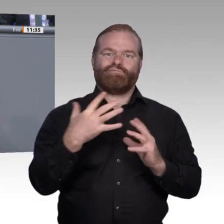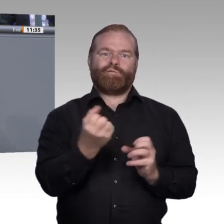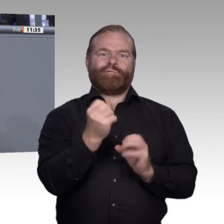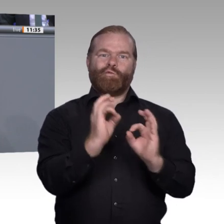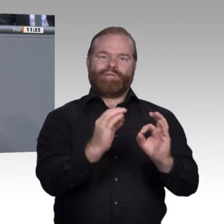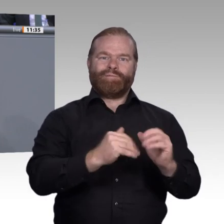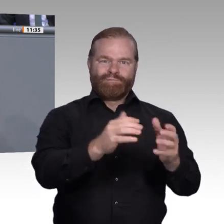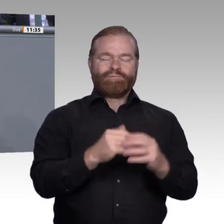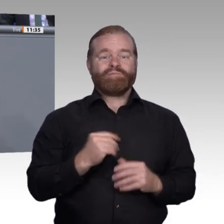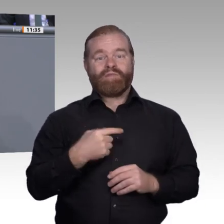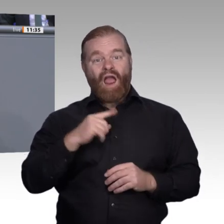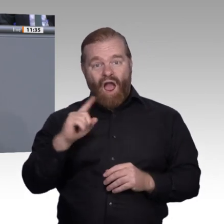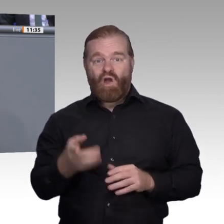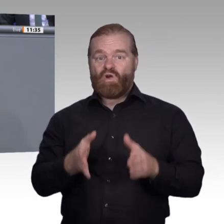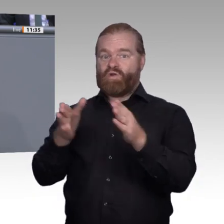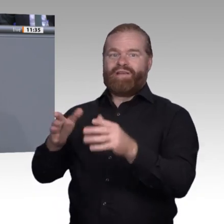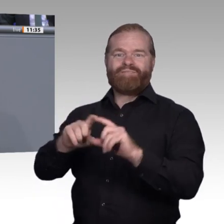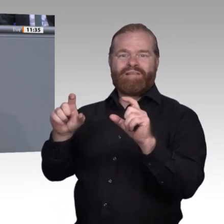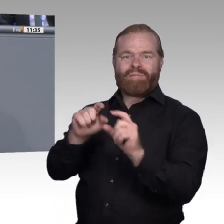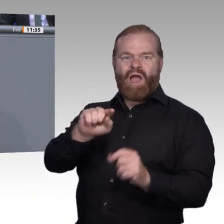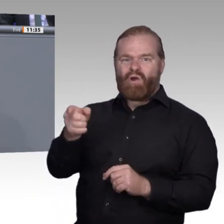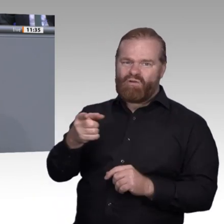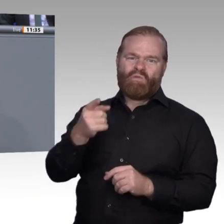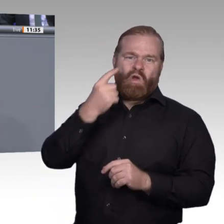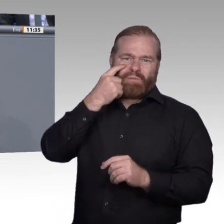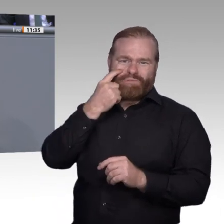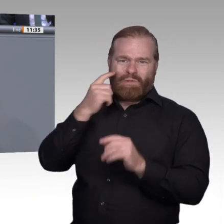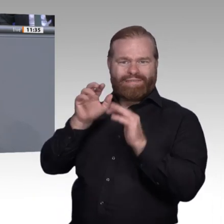Der zweite Bereich ist die Organisation der beruflichen Bildung, und natürlich